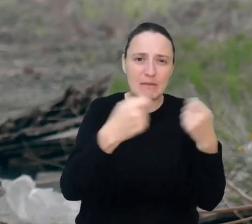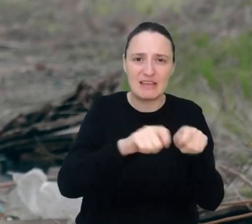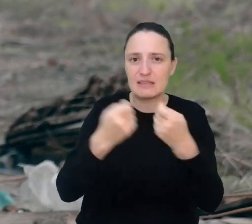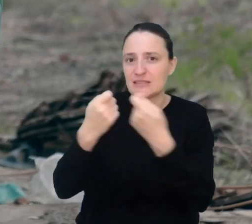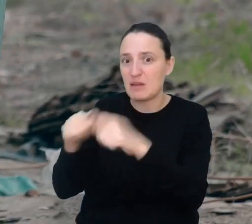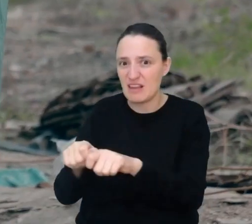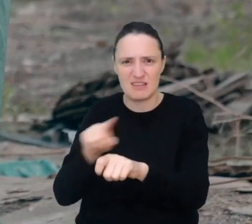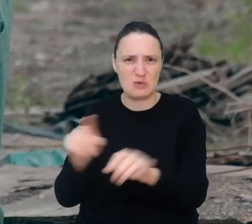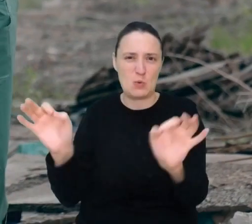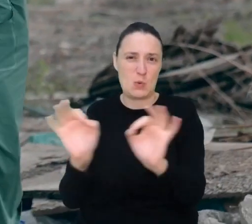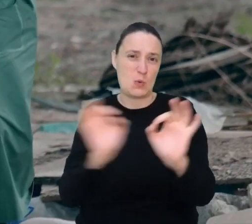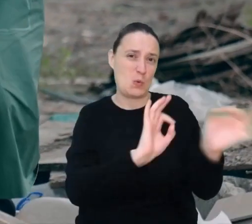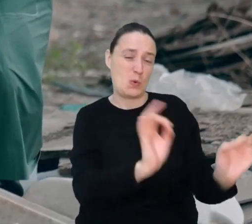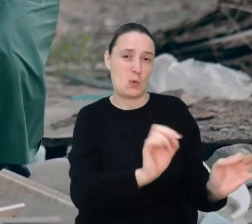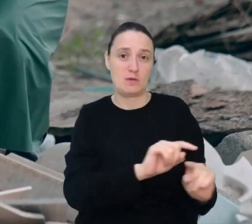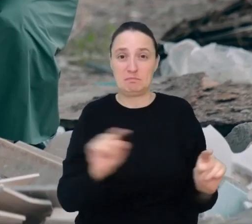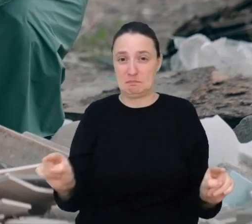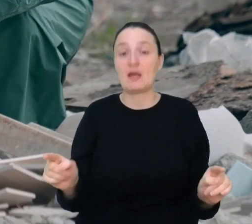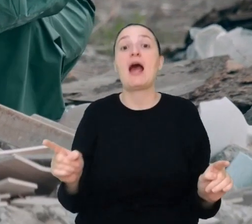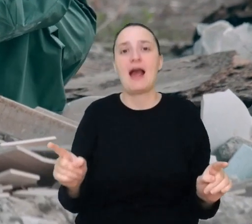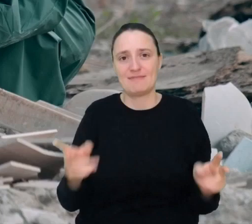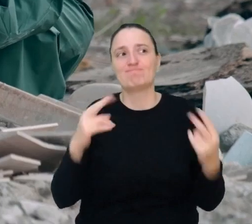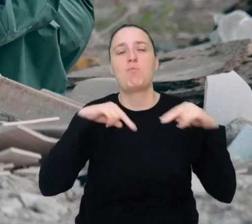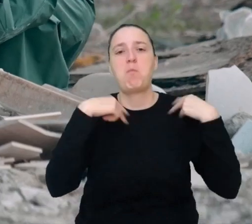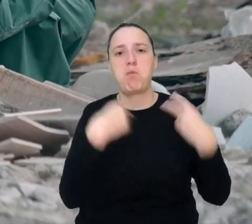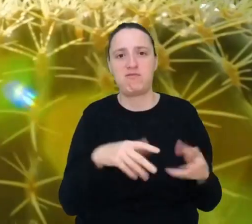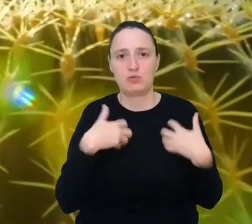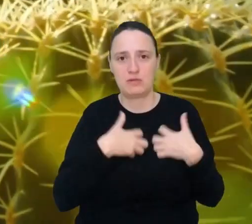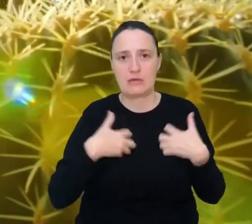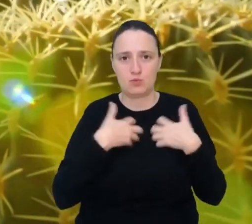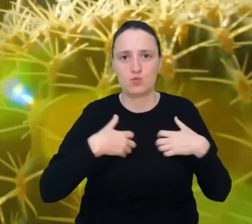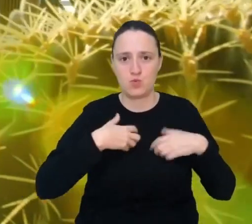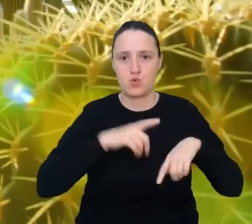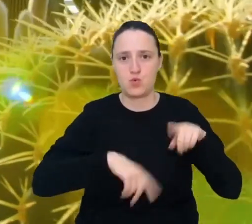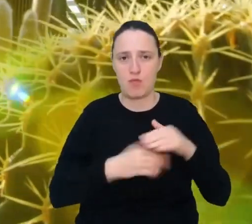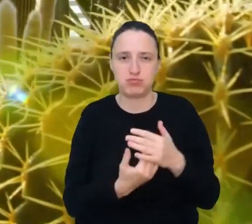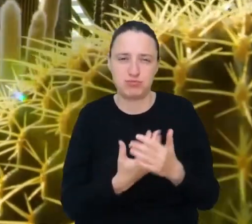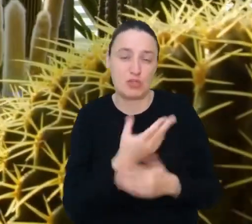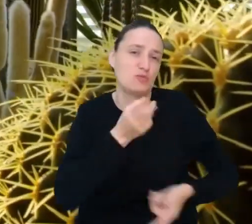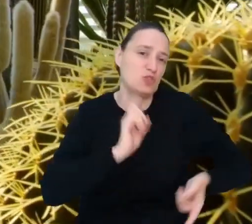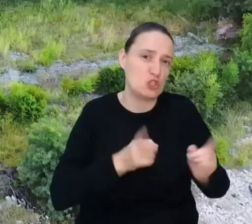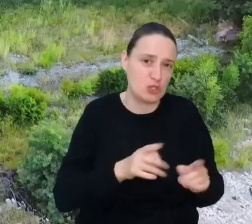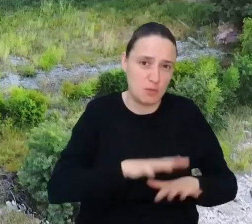Re-wilder, przywracacz natury, zadba, by natura szybko odzyskała te miejsca.